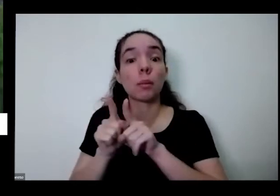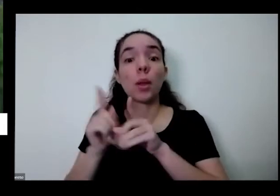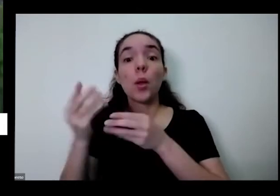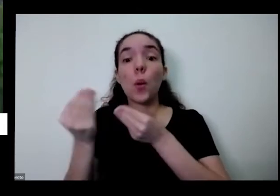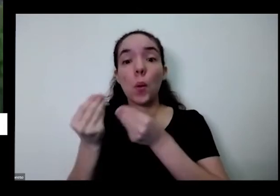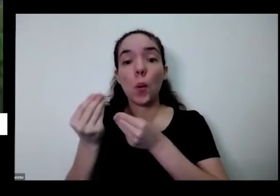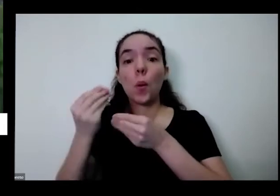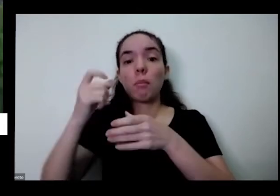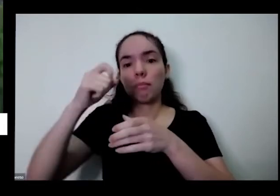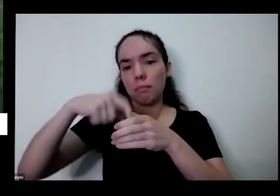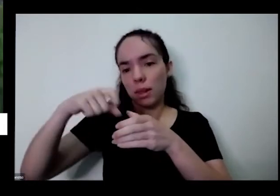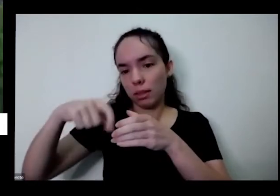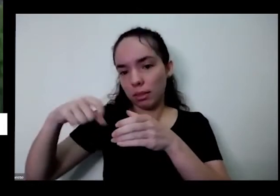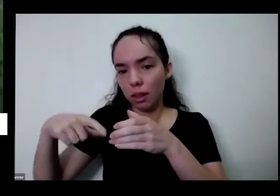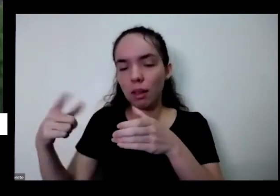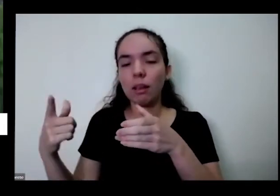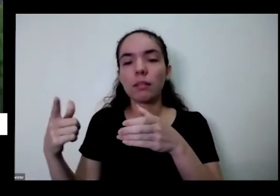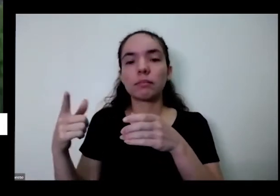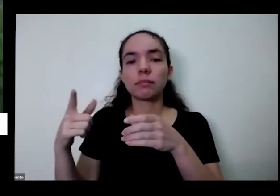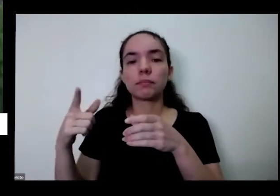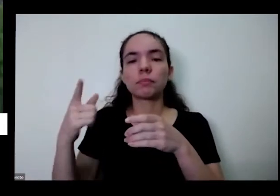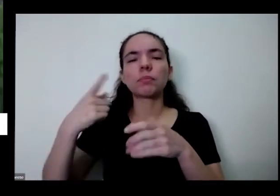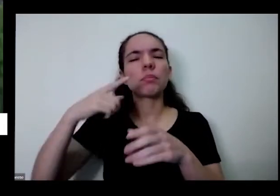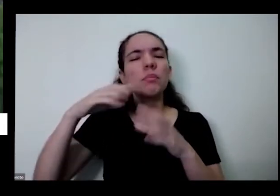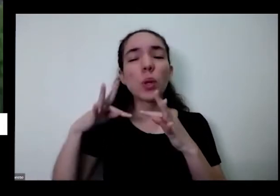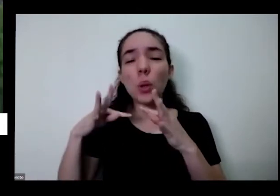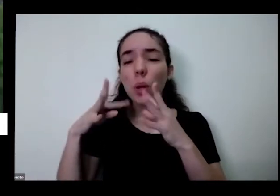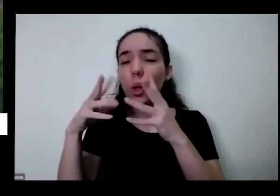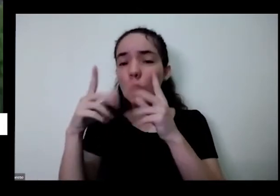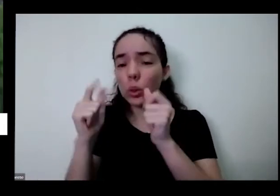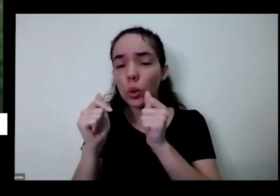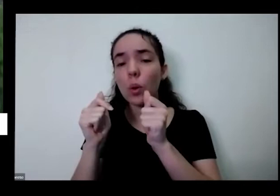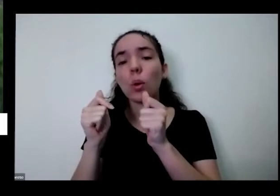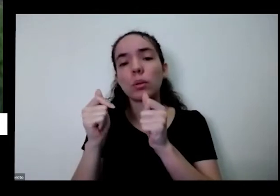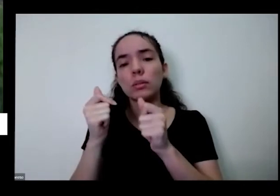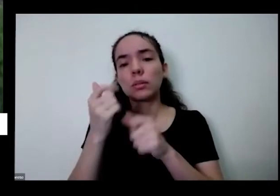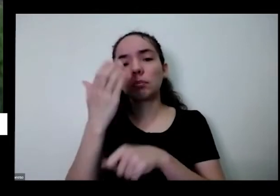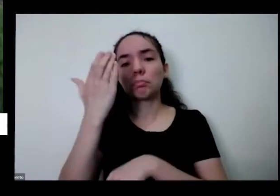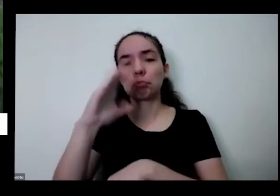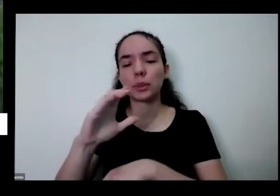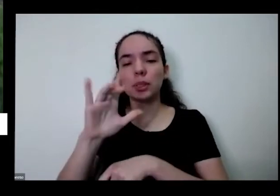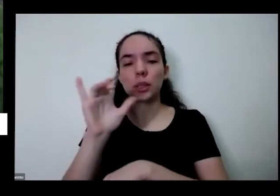disponíveis no canal nosso canal do YouTube A Amanda acabou de colocar aqui um bate-papo